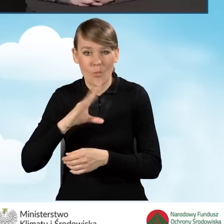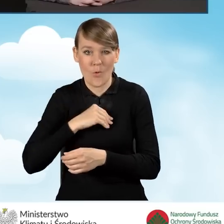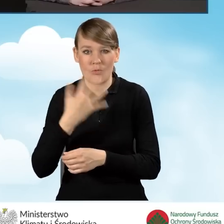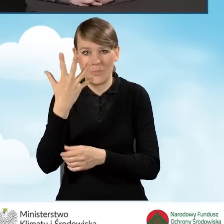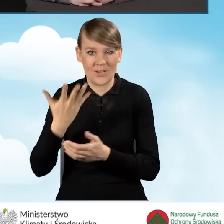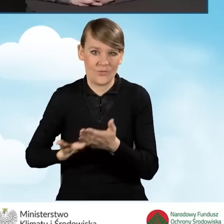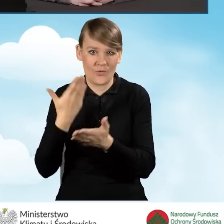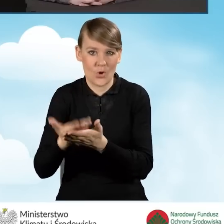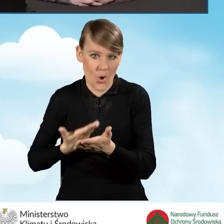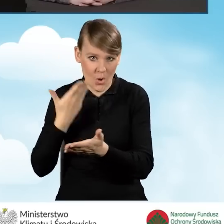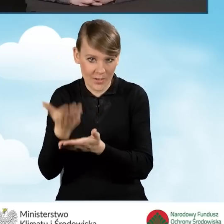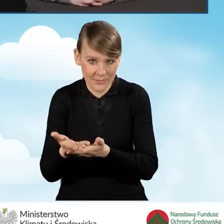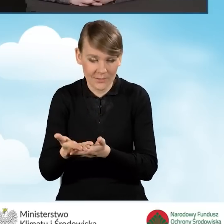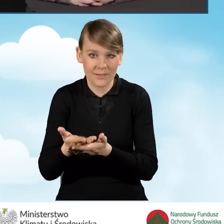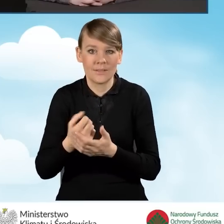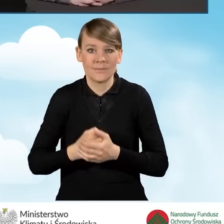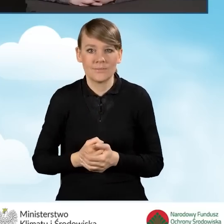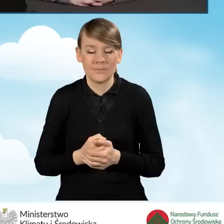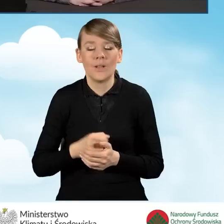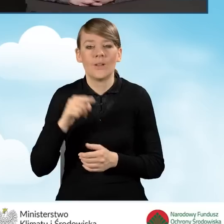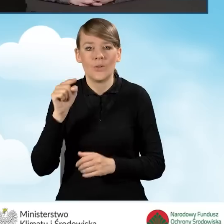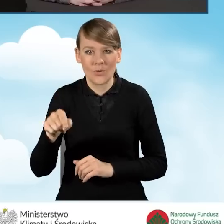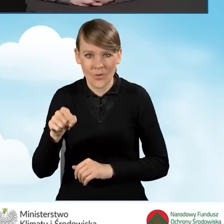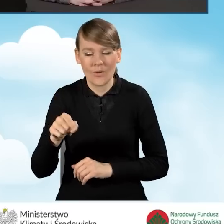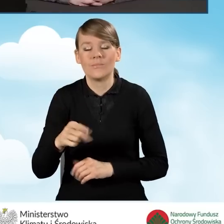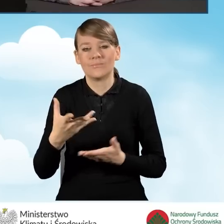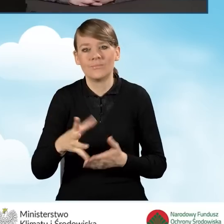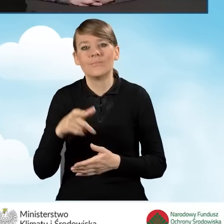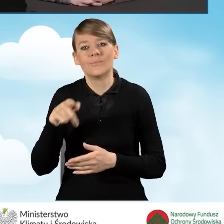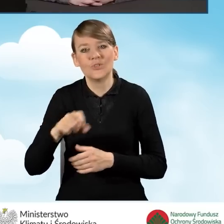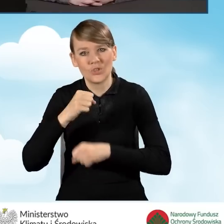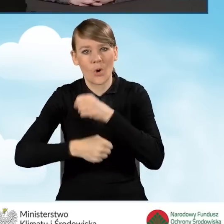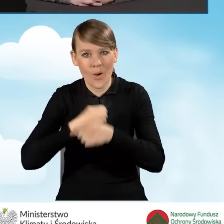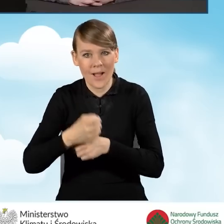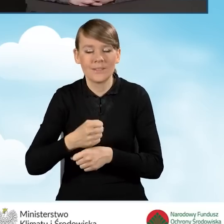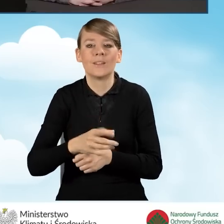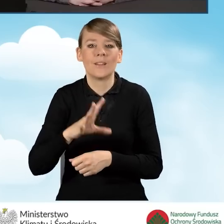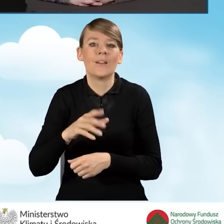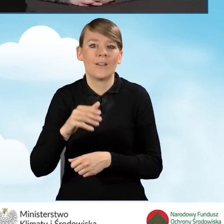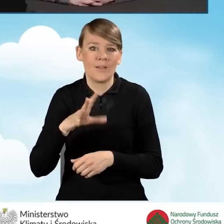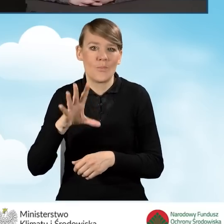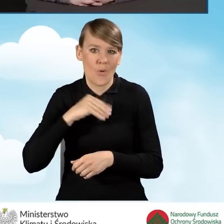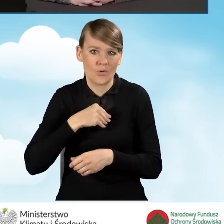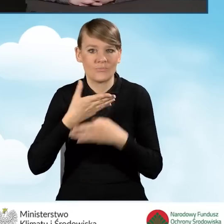tak żeby to przedsięwzięcie można było podzielić na mniejsze grupy zadań.